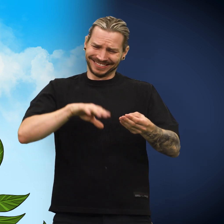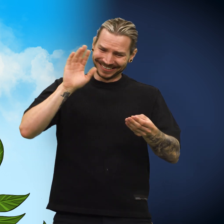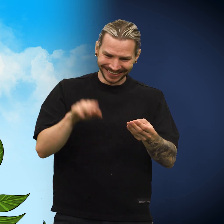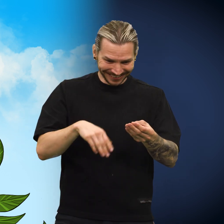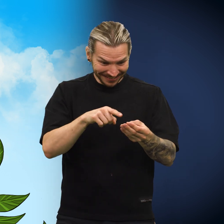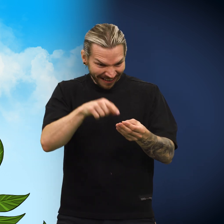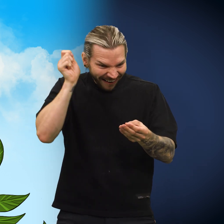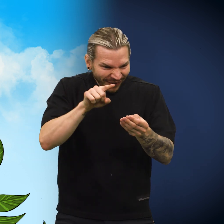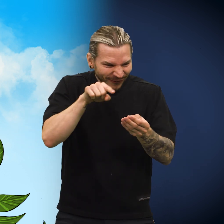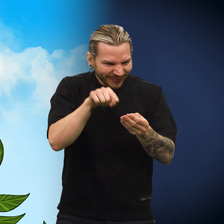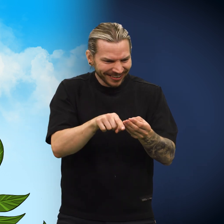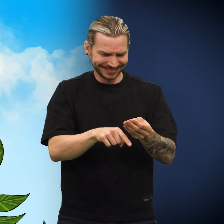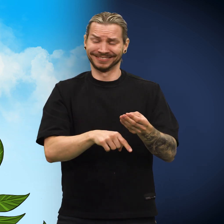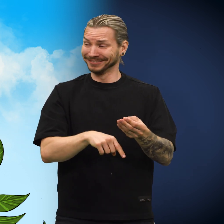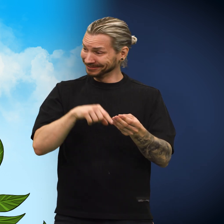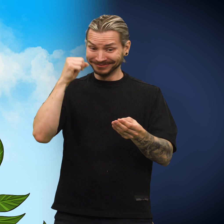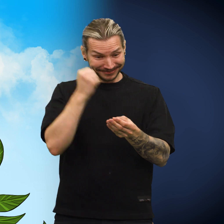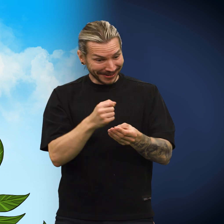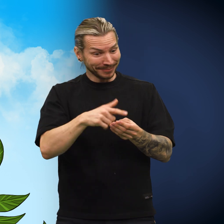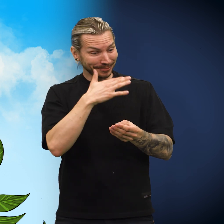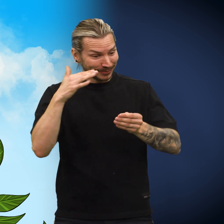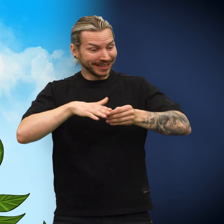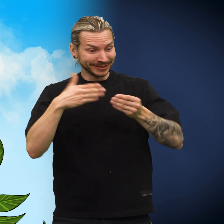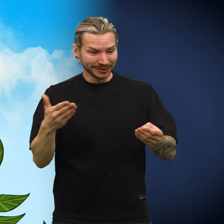«Og så et hull tvers gjennom. For en artig historie!»